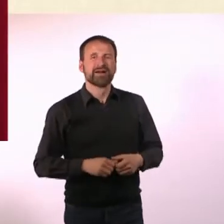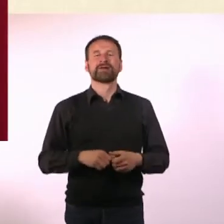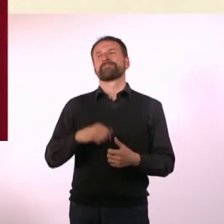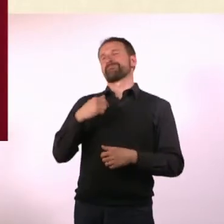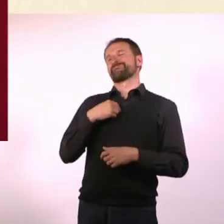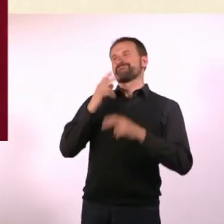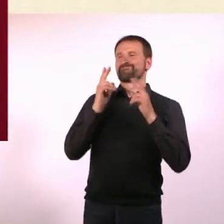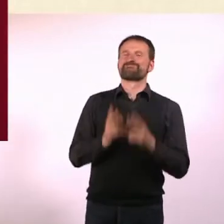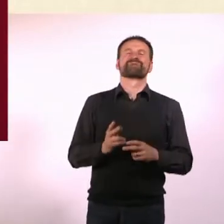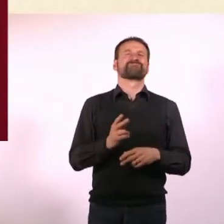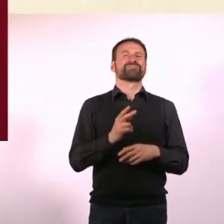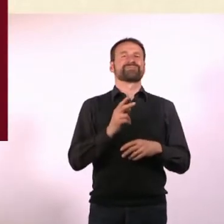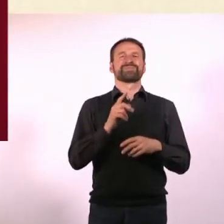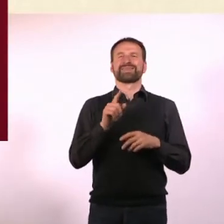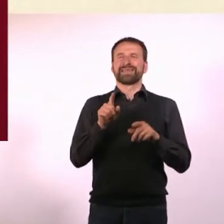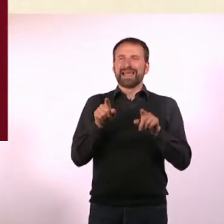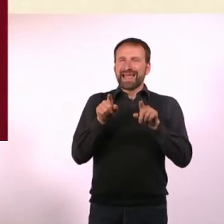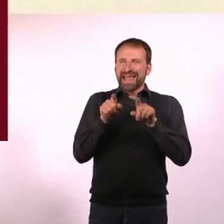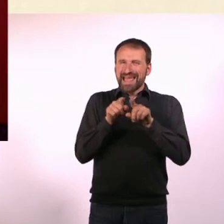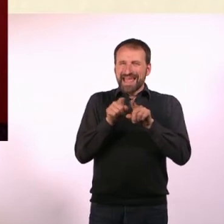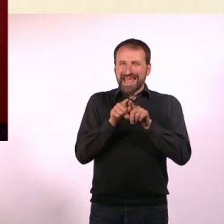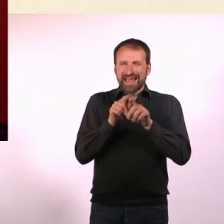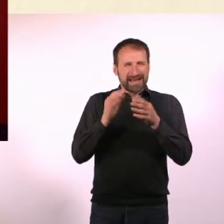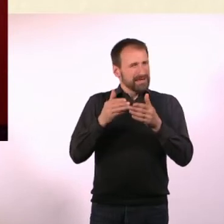weil beides diese Reizüberflutung und diesen Hyperfokus hat.